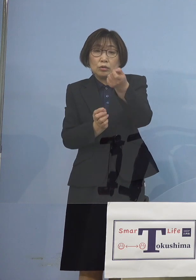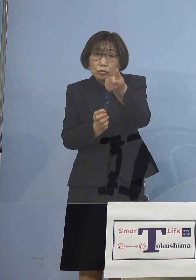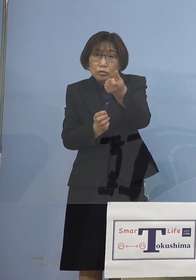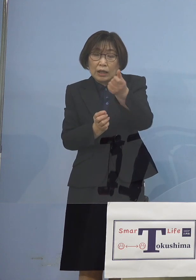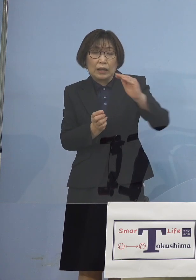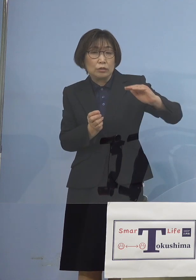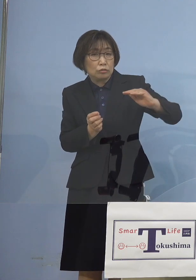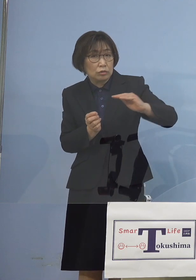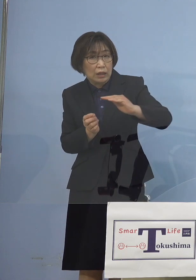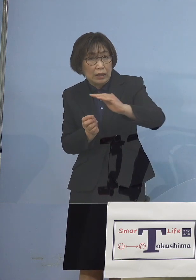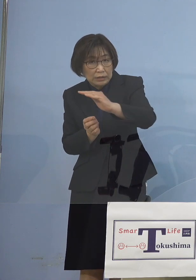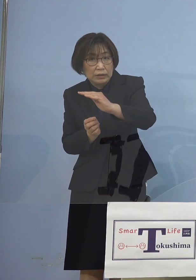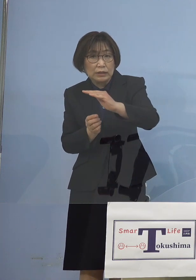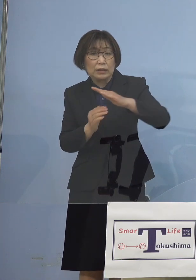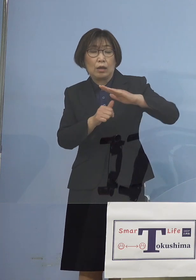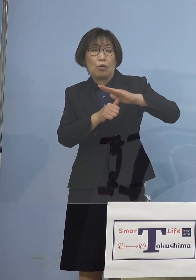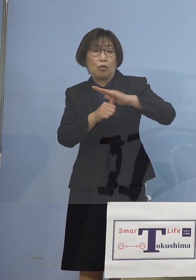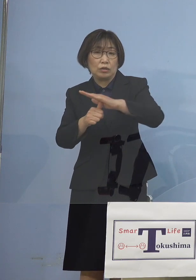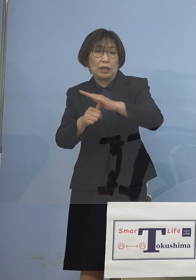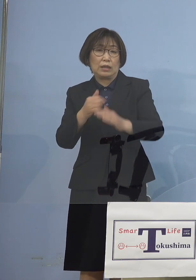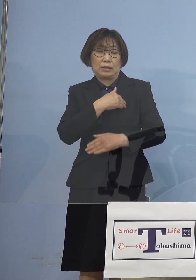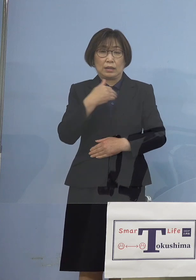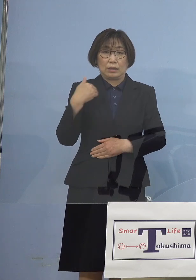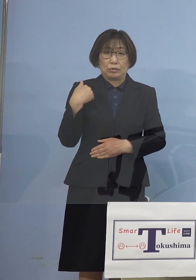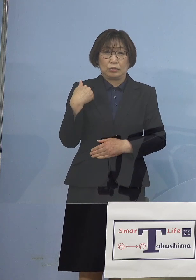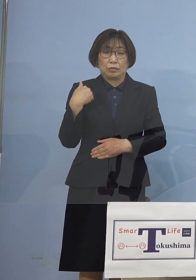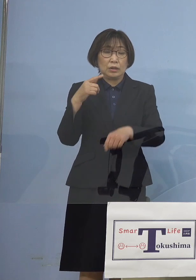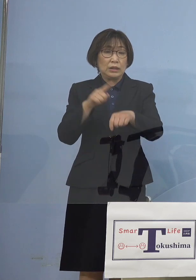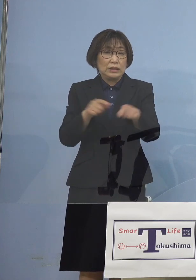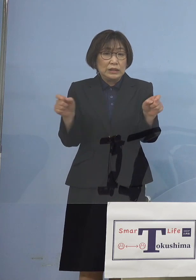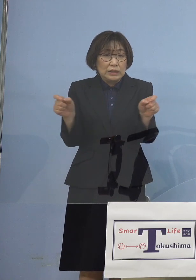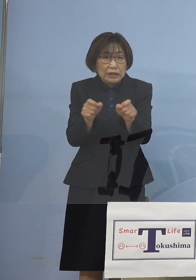また時短要請も 4月16日から行い